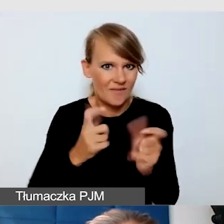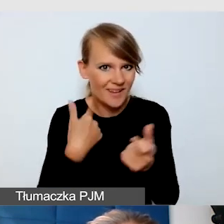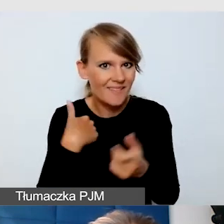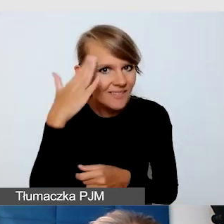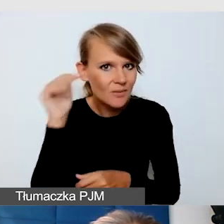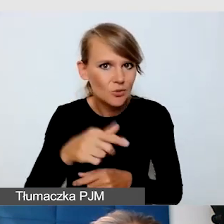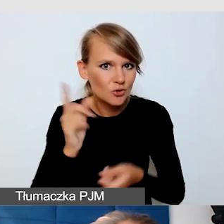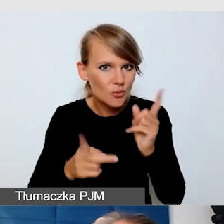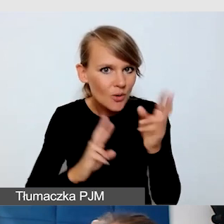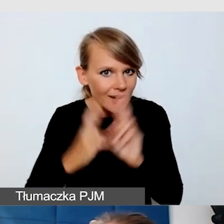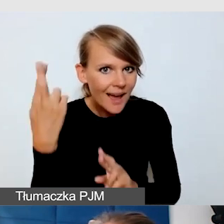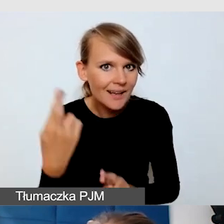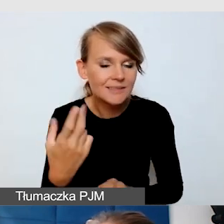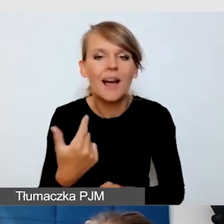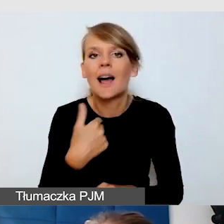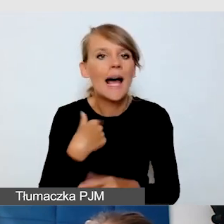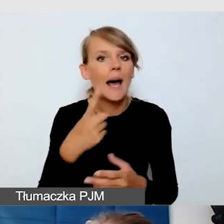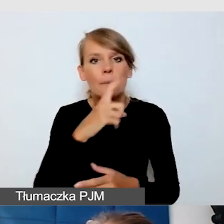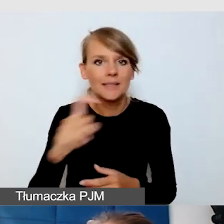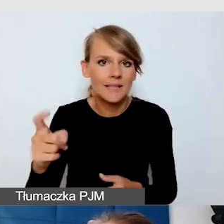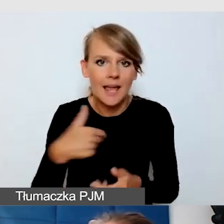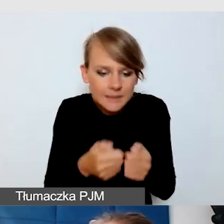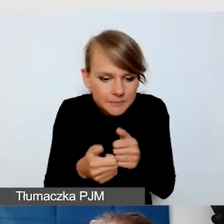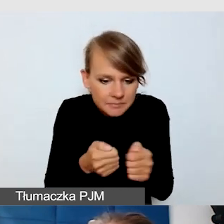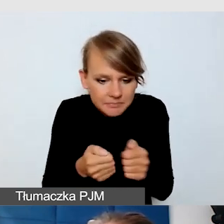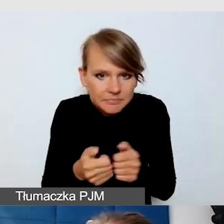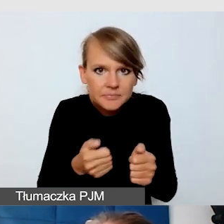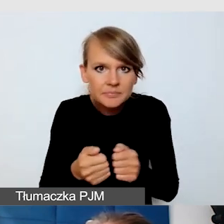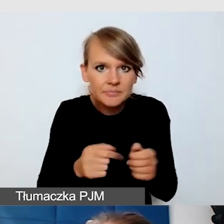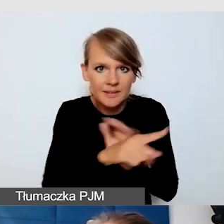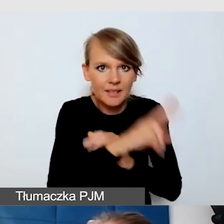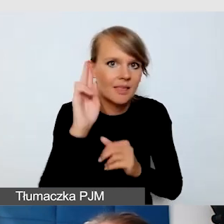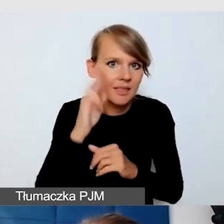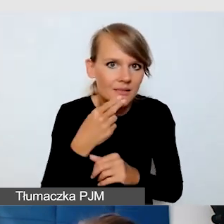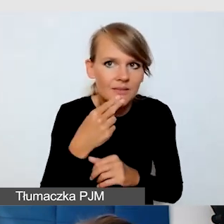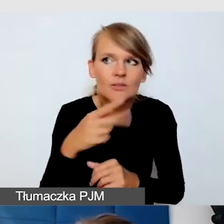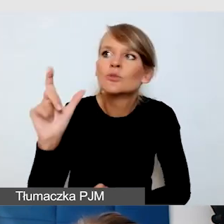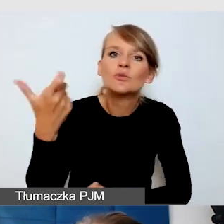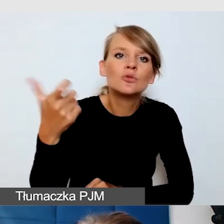po prostu na Messengerze pisałam osobie niesłyszącej to, co mówią prelegenci,